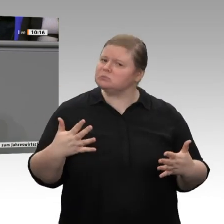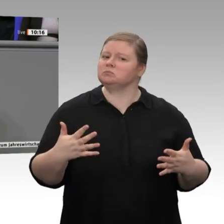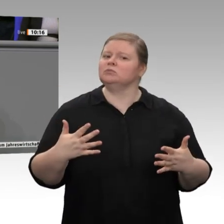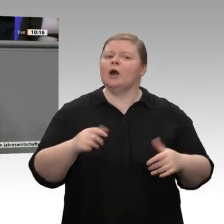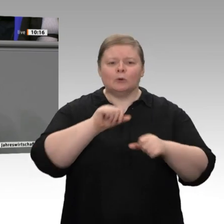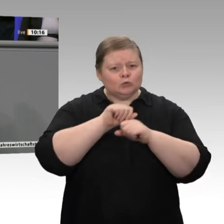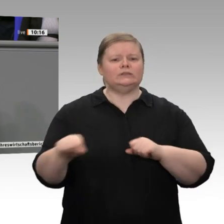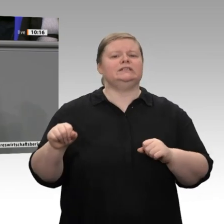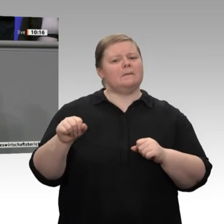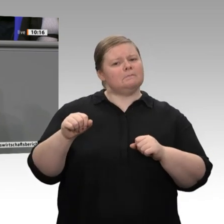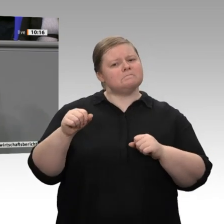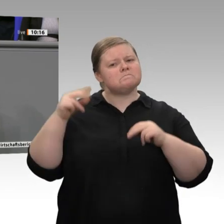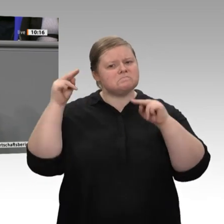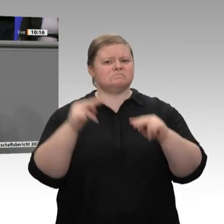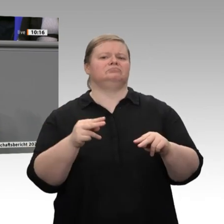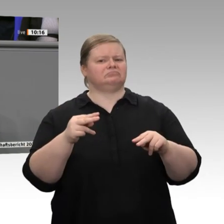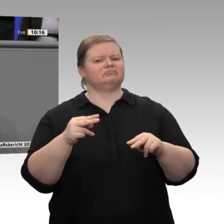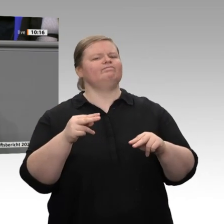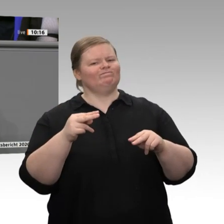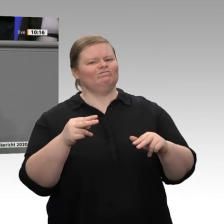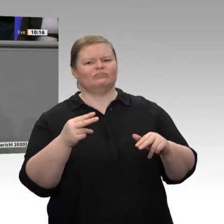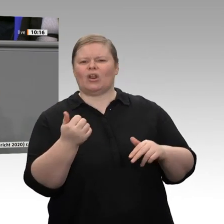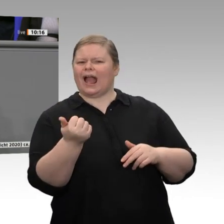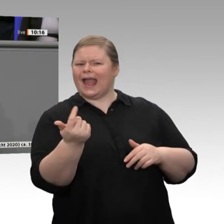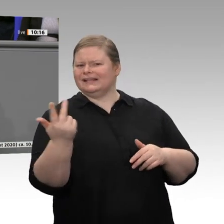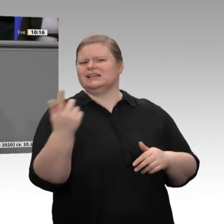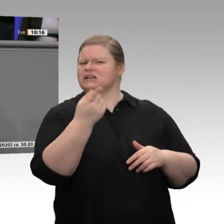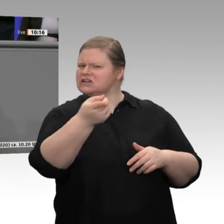herbeigeredet hätten. Niemand sagt, dass Sie das nicht dürfen. Aber sich das zu